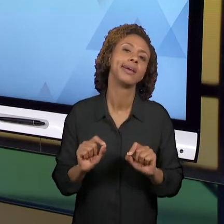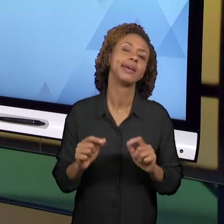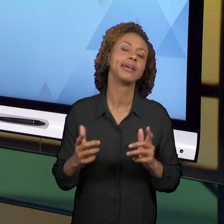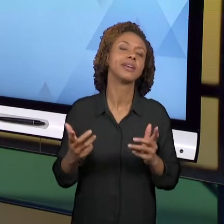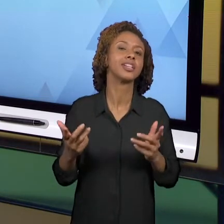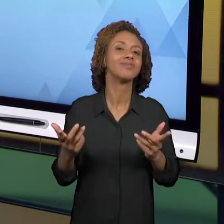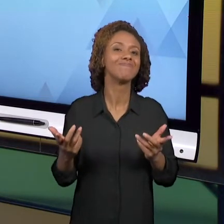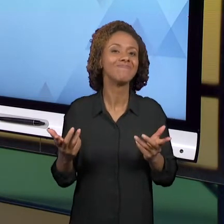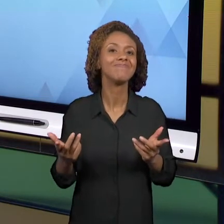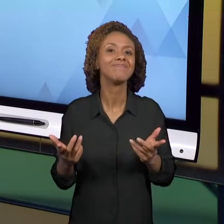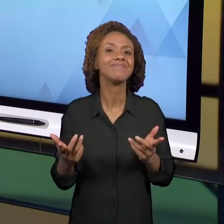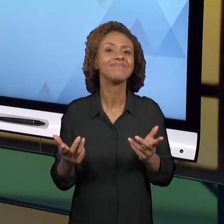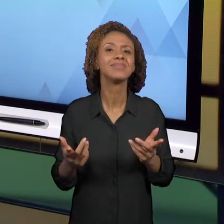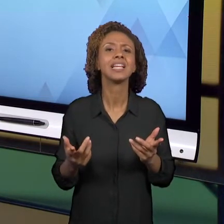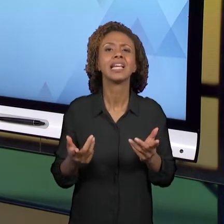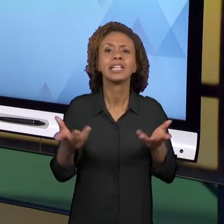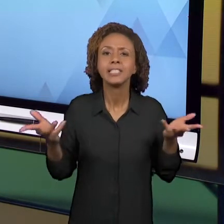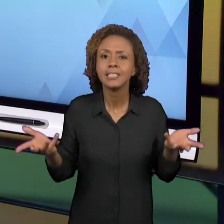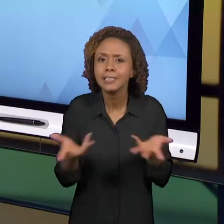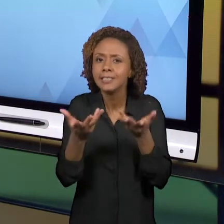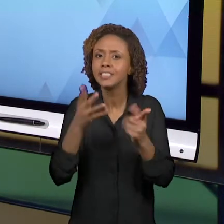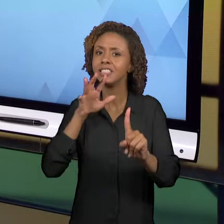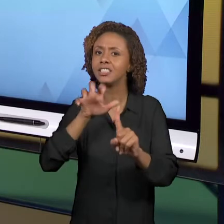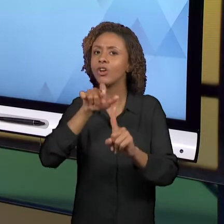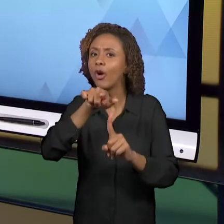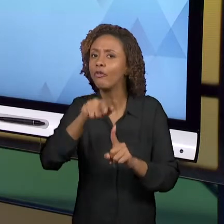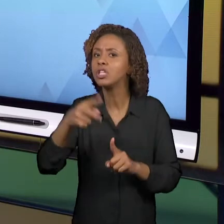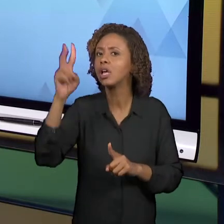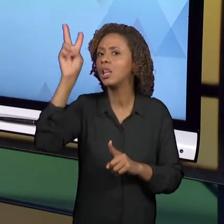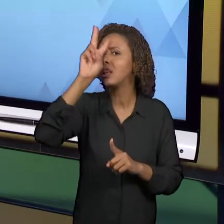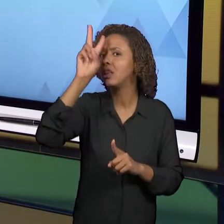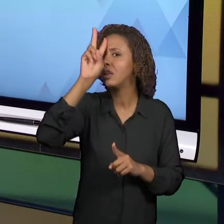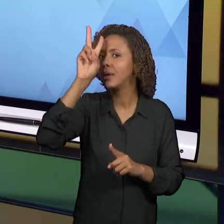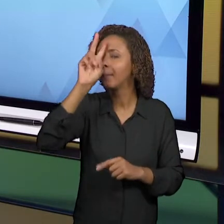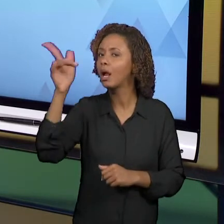ESSE REFERENCIAL TEÓRICO QUE ESTÁ SENDO ABORDADO